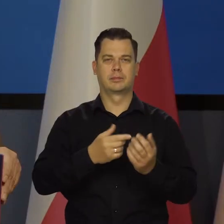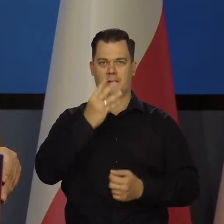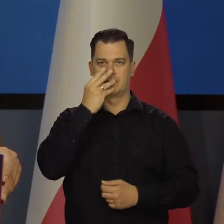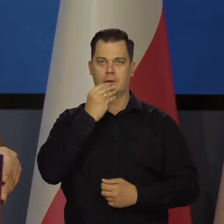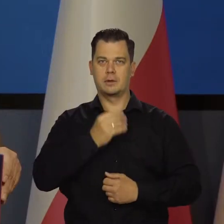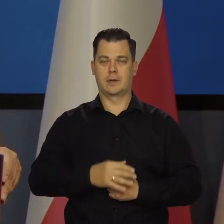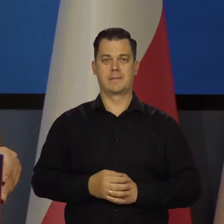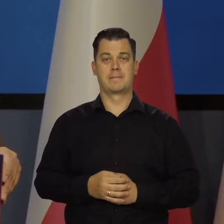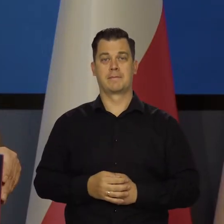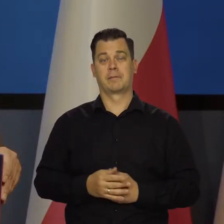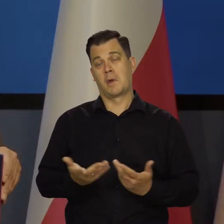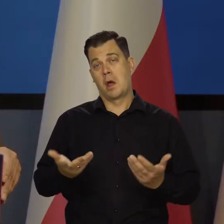Ale może tak być,